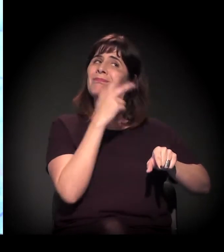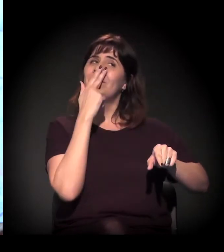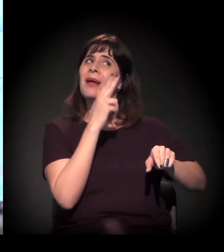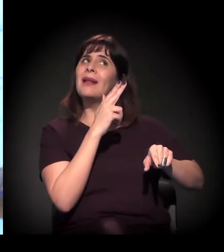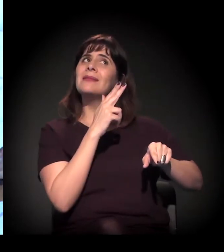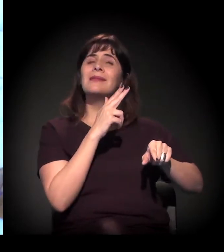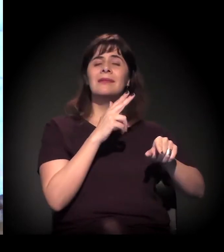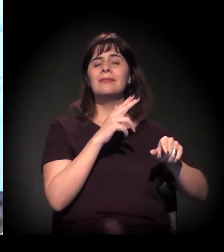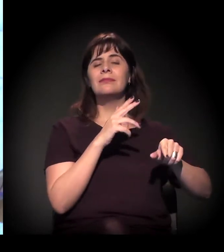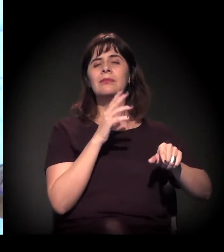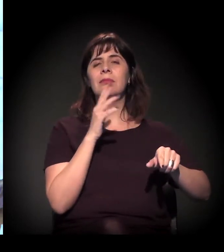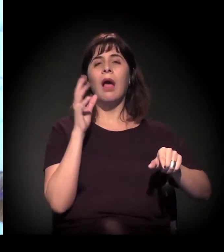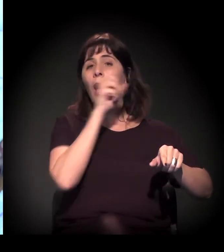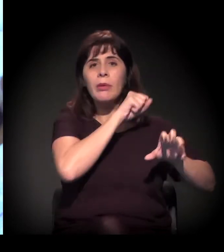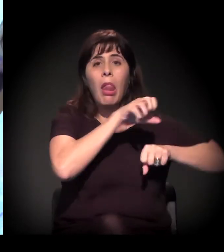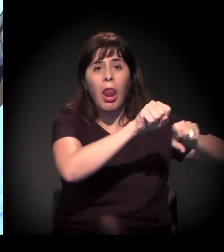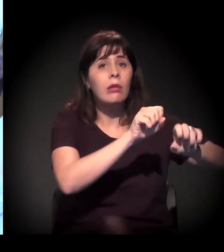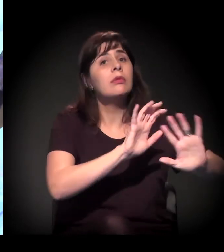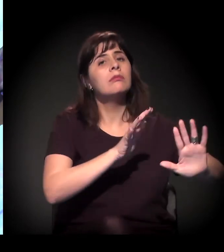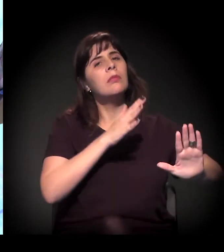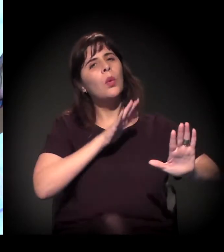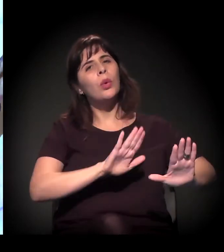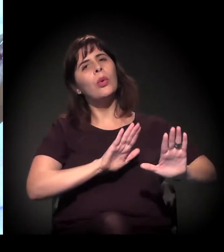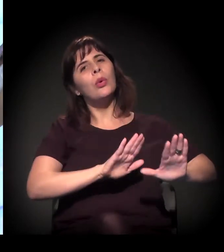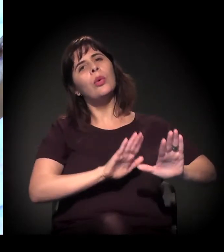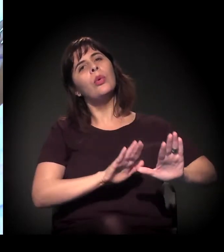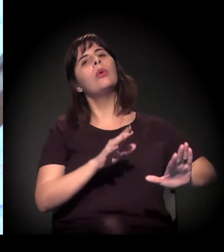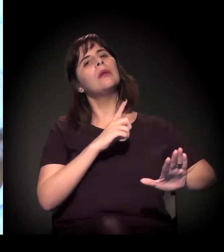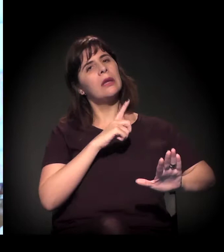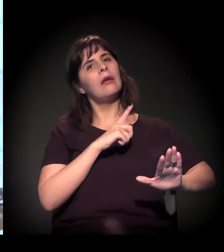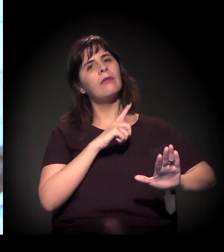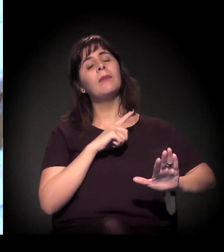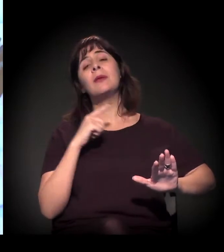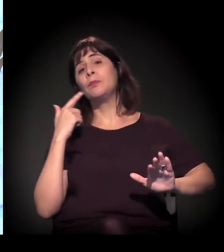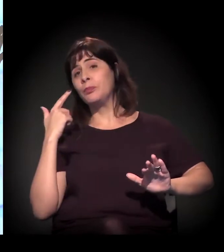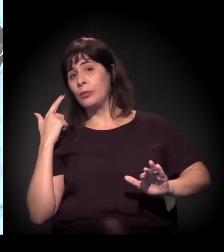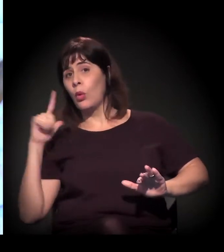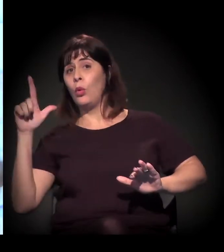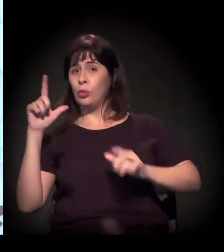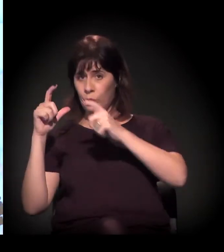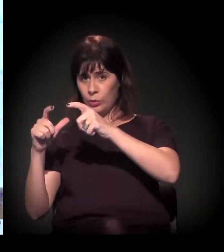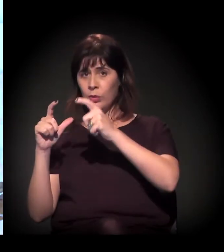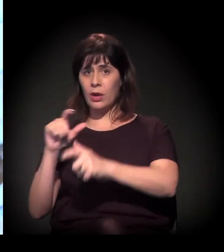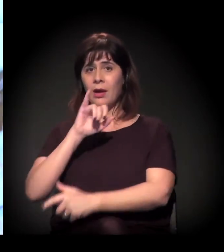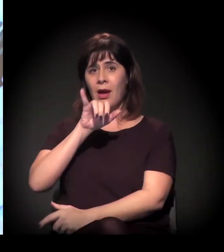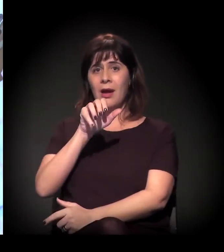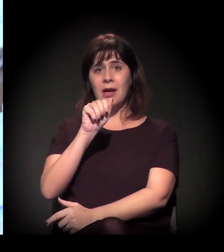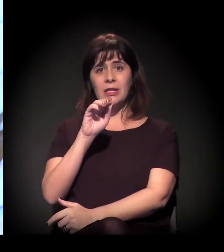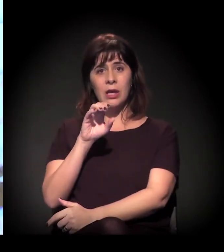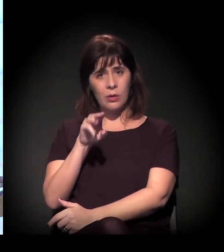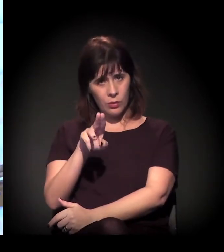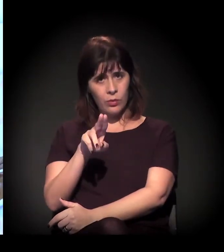porque é a rodovia que corta a região Leste da cidade,